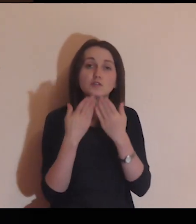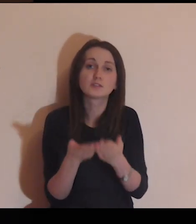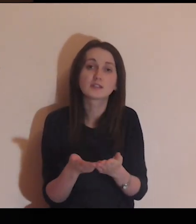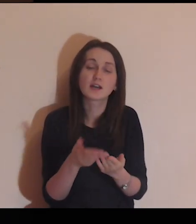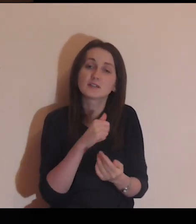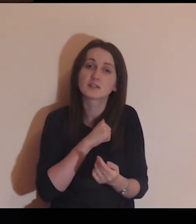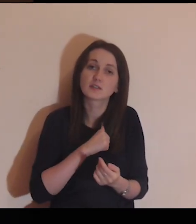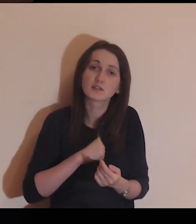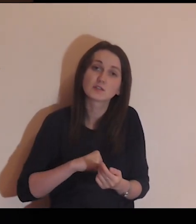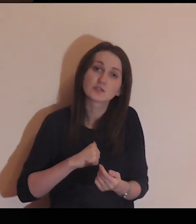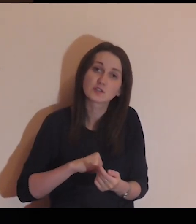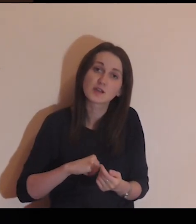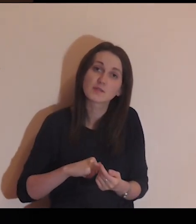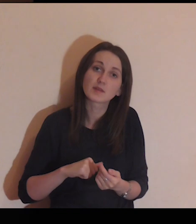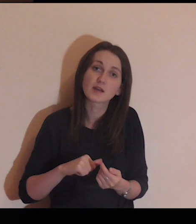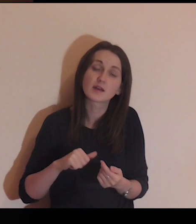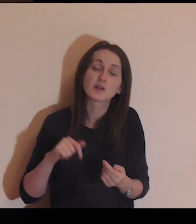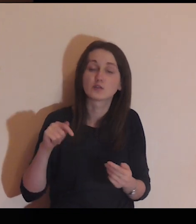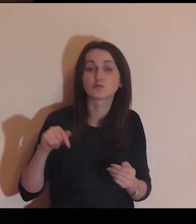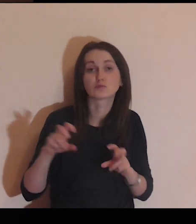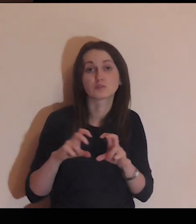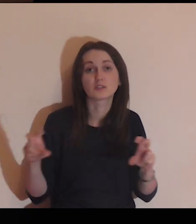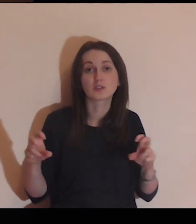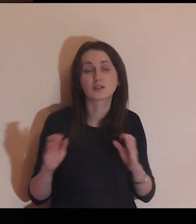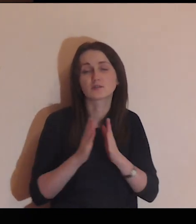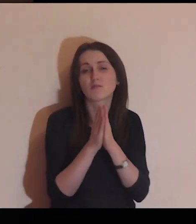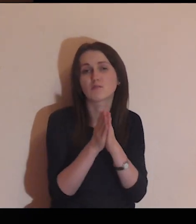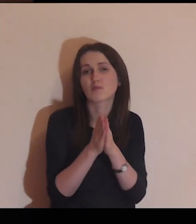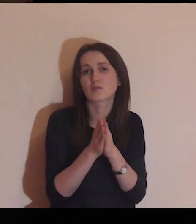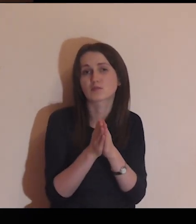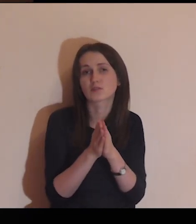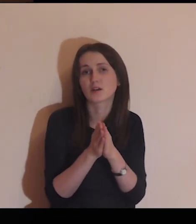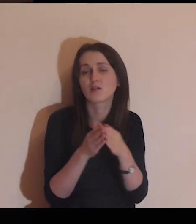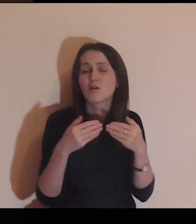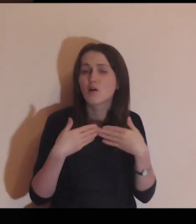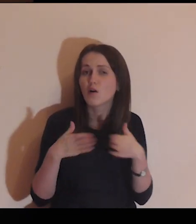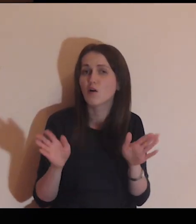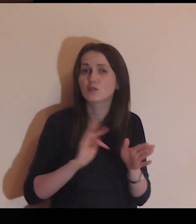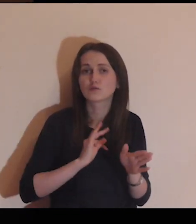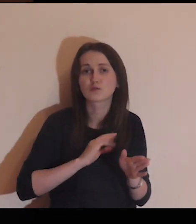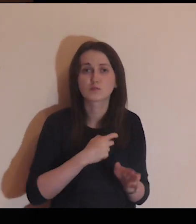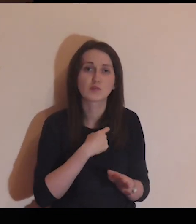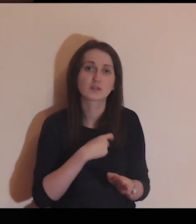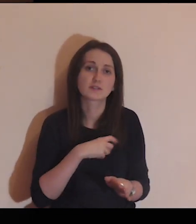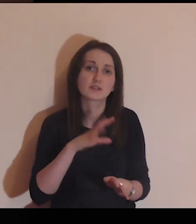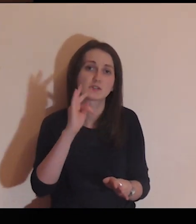powierzam Ci siebie na ten czas, proszę, otwórz moje serce na Twoje Słowo,